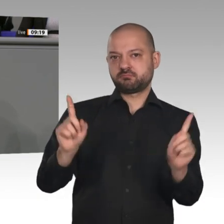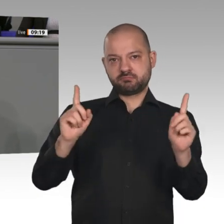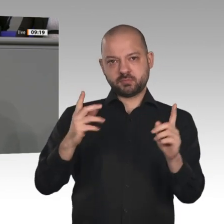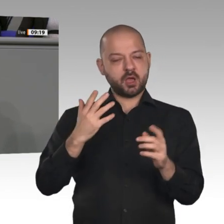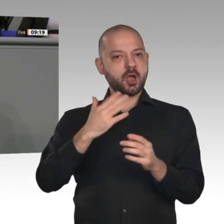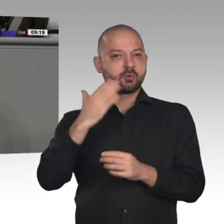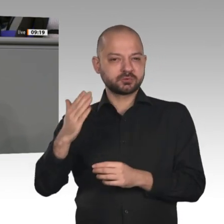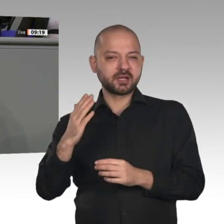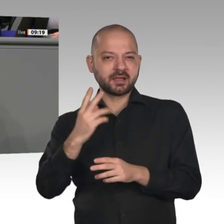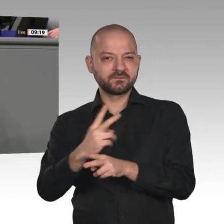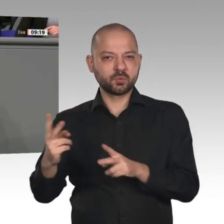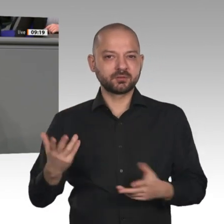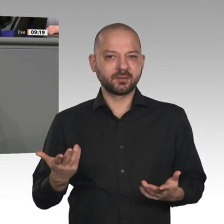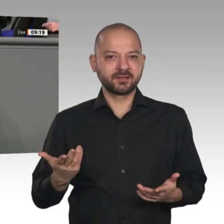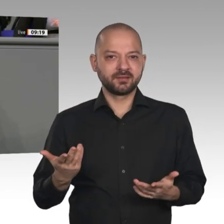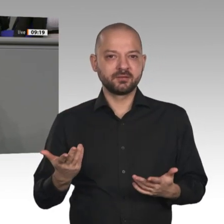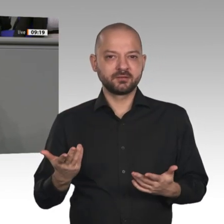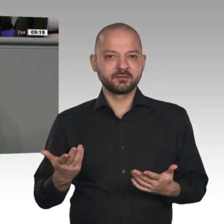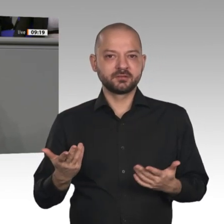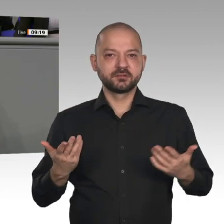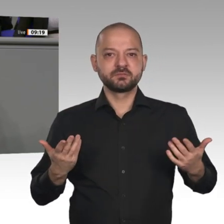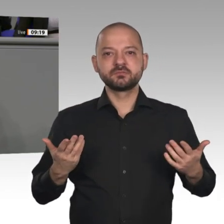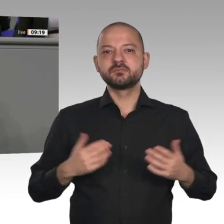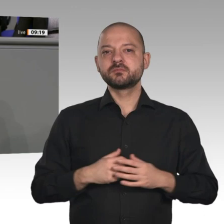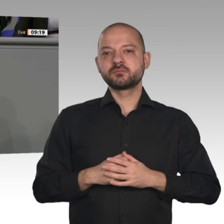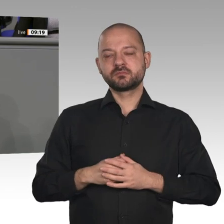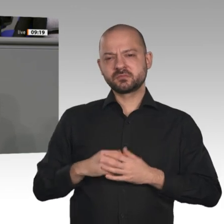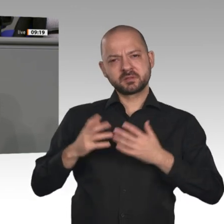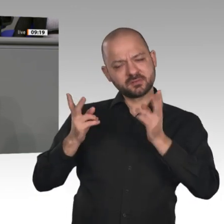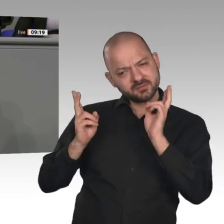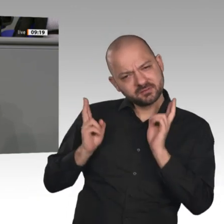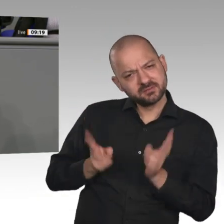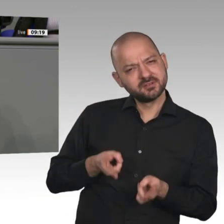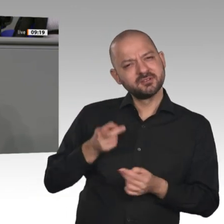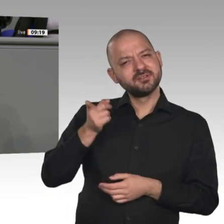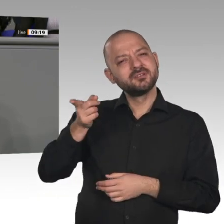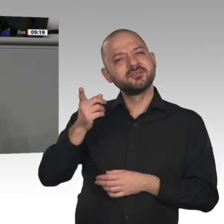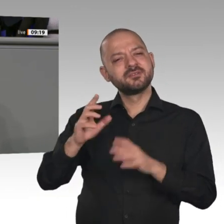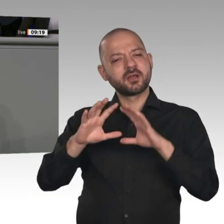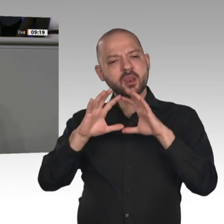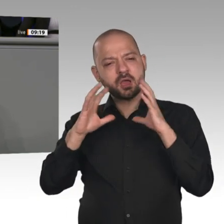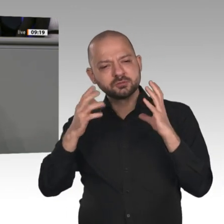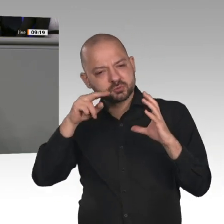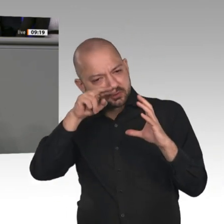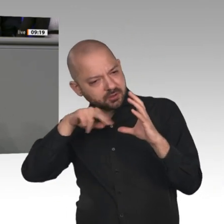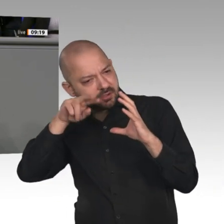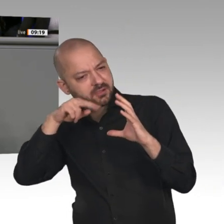erschaut, Frau Merkel? Was, wenn das alles ein Riesenspuk ist, an dem sich große Player eine goldene Nase verdienen, während man einem Großteil